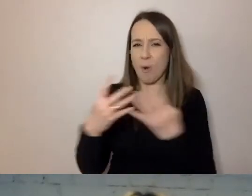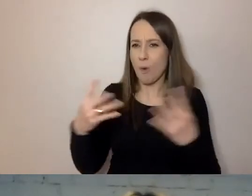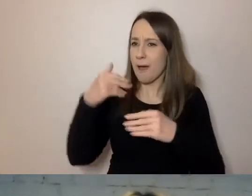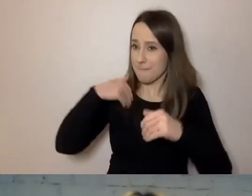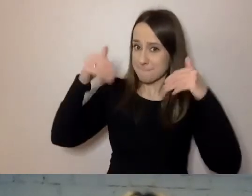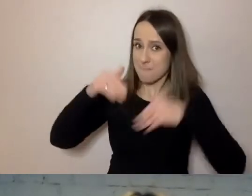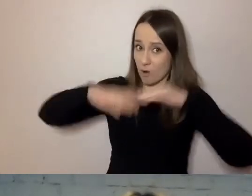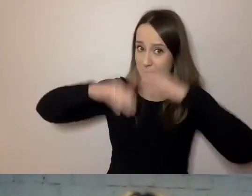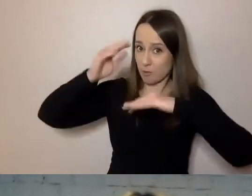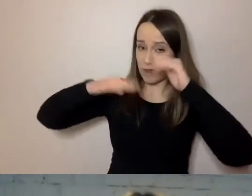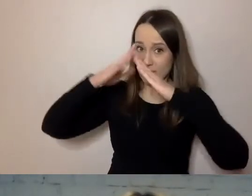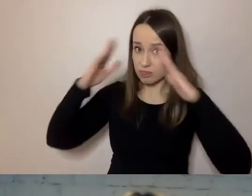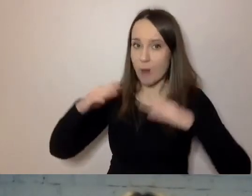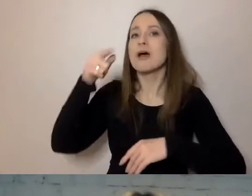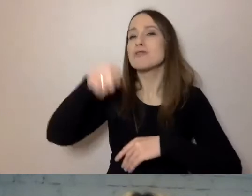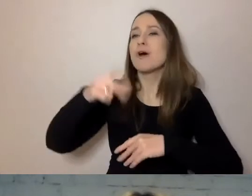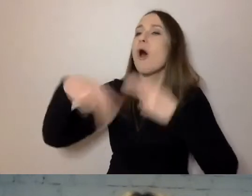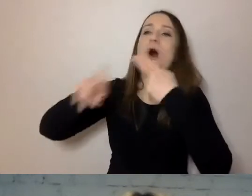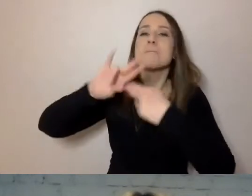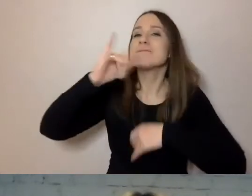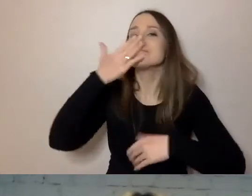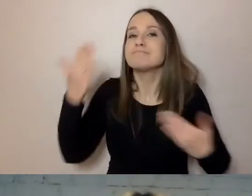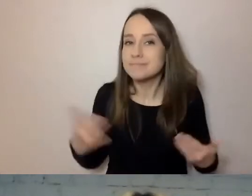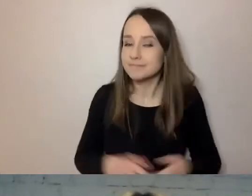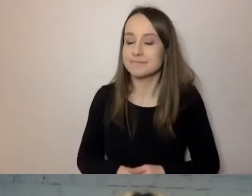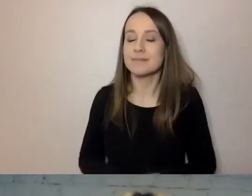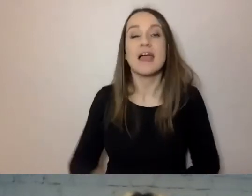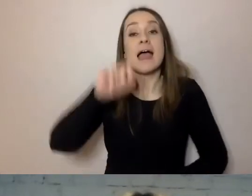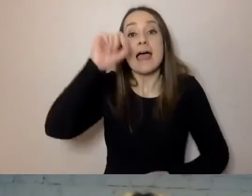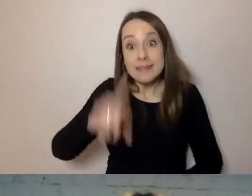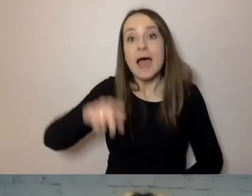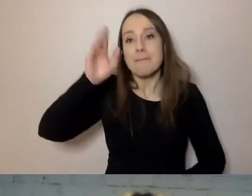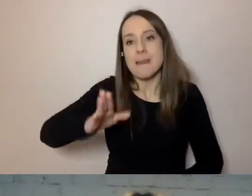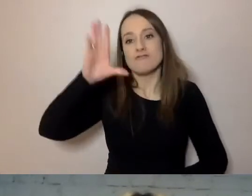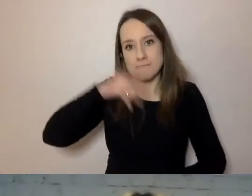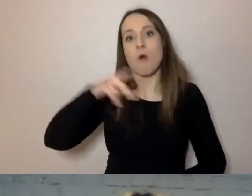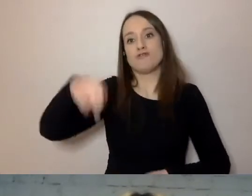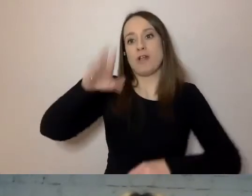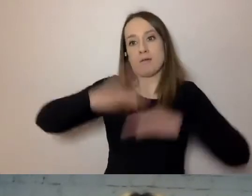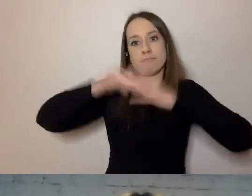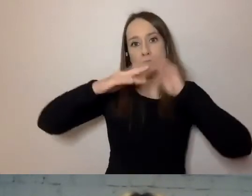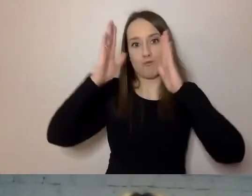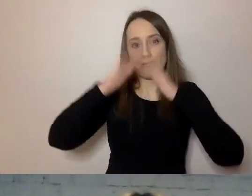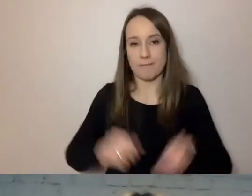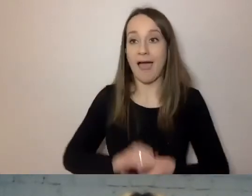to odpowiedź powinna zaczynać się od stwierdzenia: „Tak, będzie pan mógł wybudować dom” bądź „Nie, nie będzie pan mógł”.